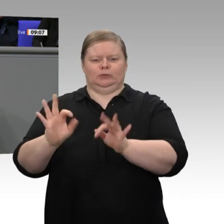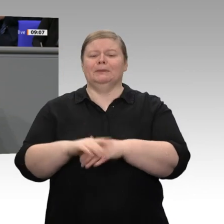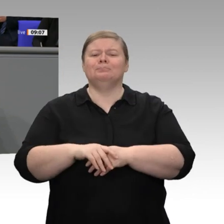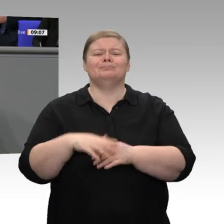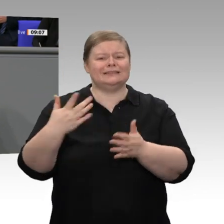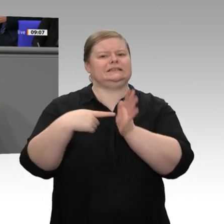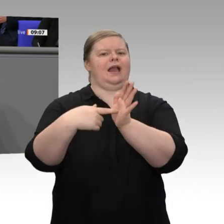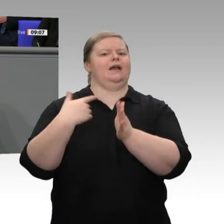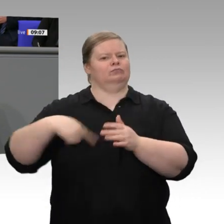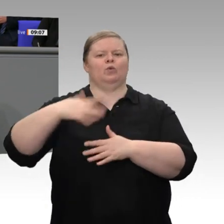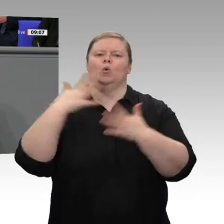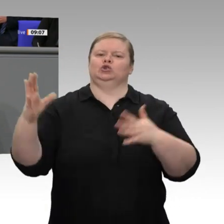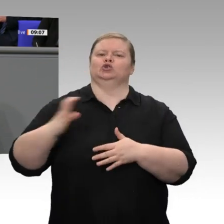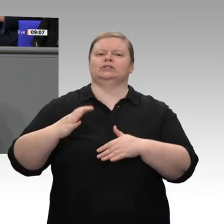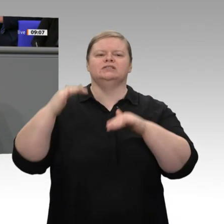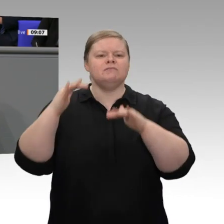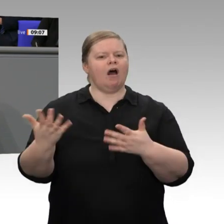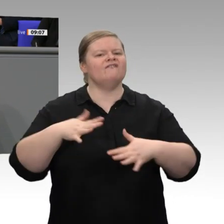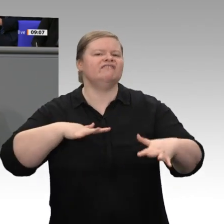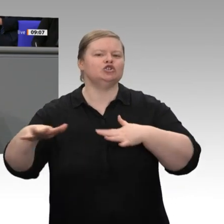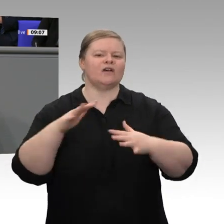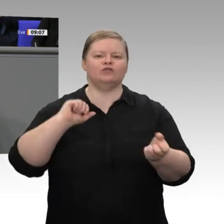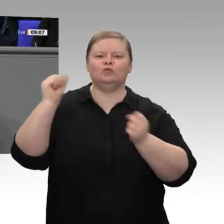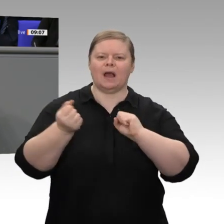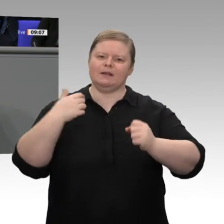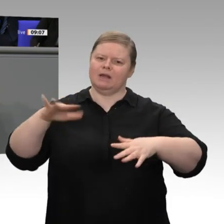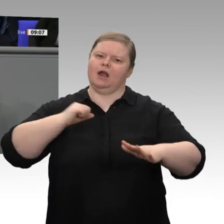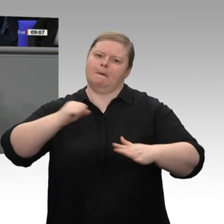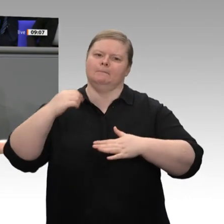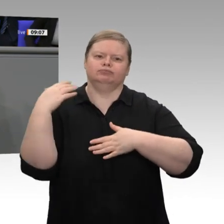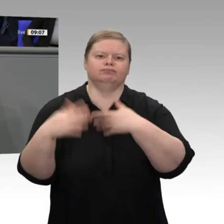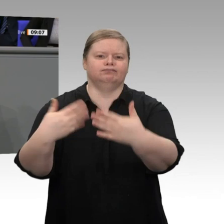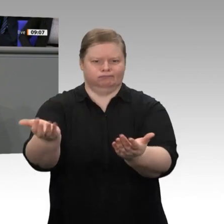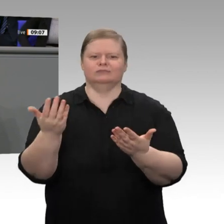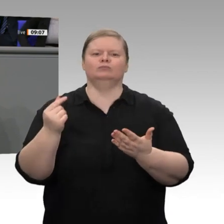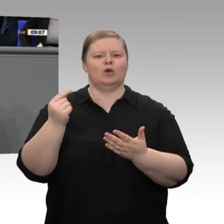die Phase des eher niedrigen Wachstums überwunden werden kann. Das ist die Botschaft an all